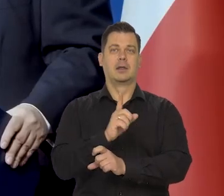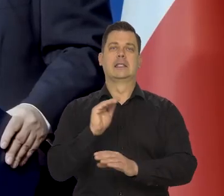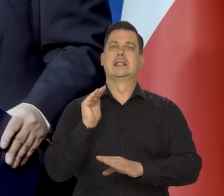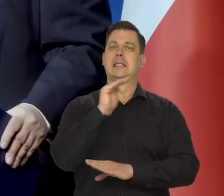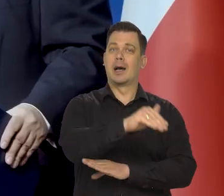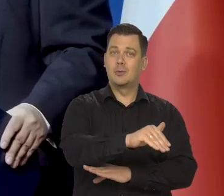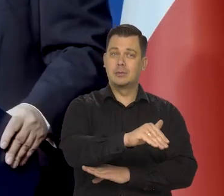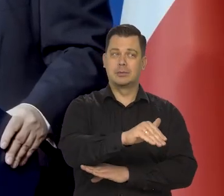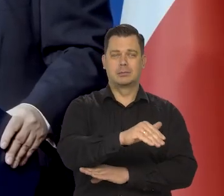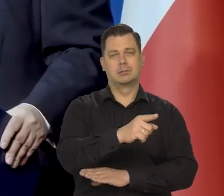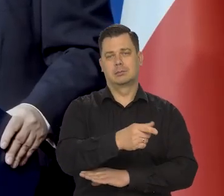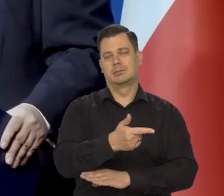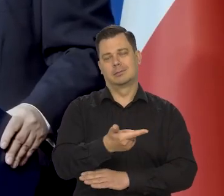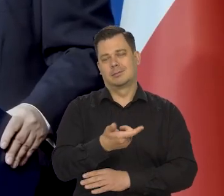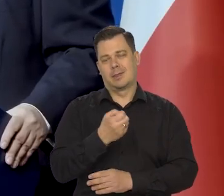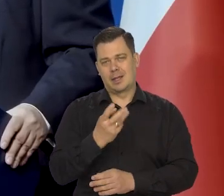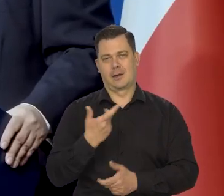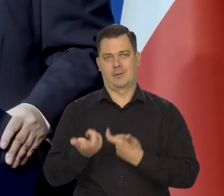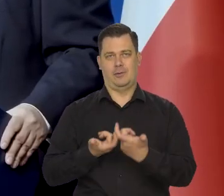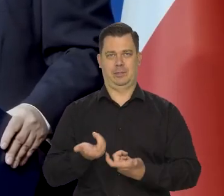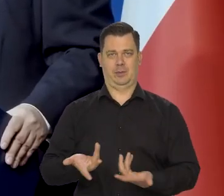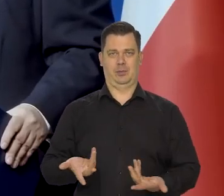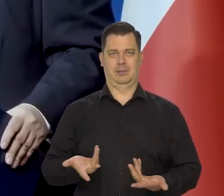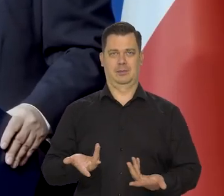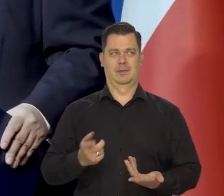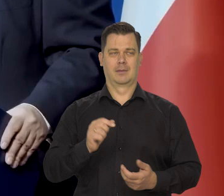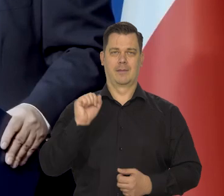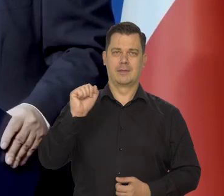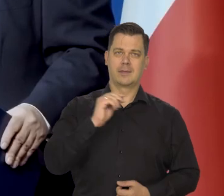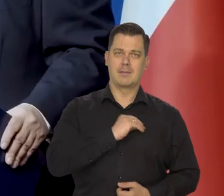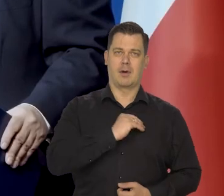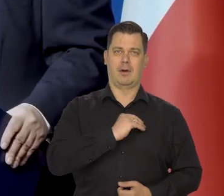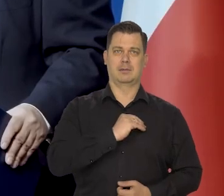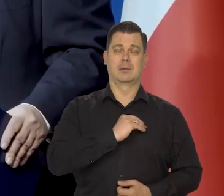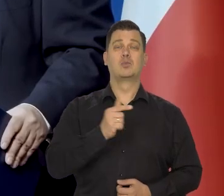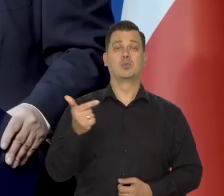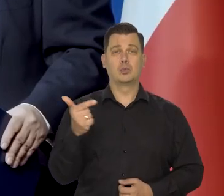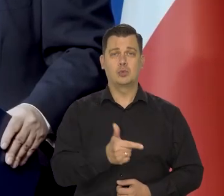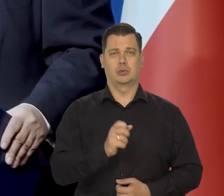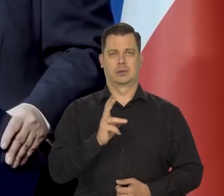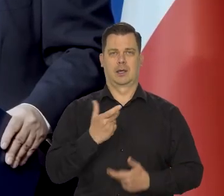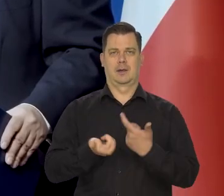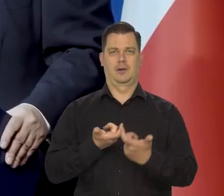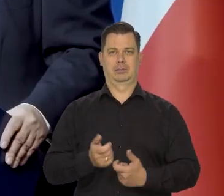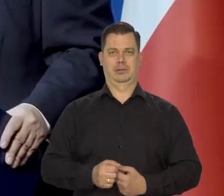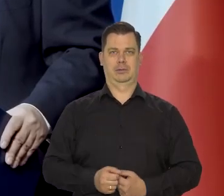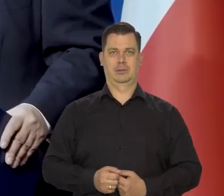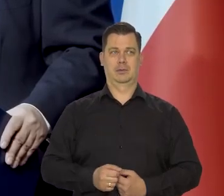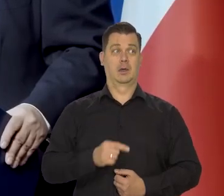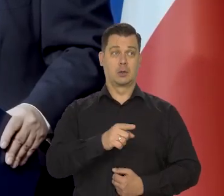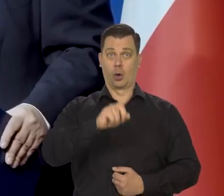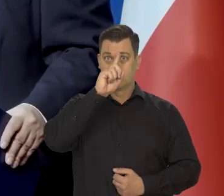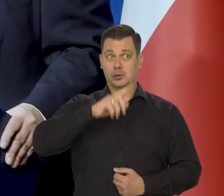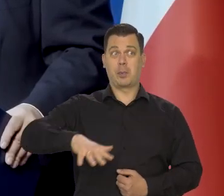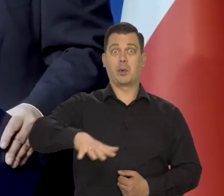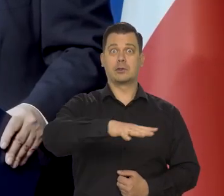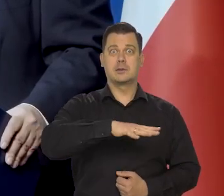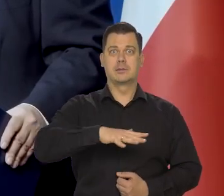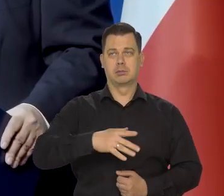sfery zachodniej to szeroko rozumianej. Czyli demokratyczny, musi tak robić, bo tego żąda społeczeństwo.